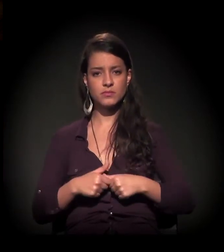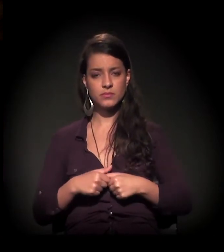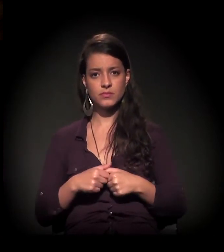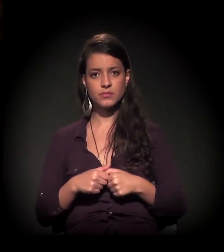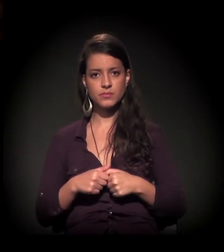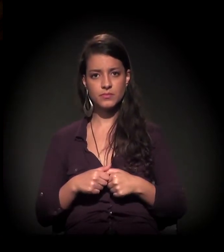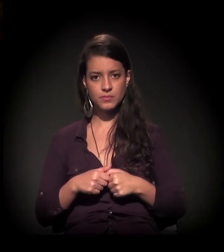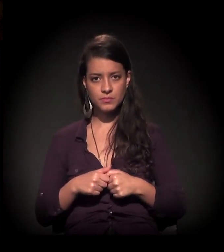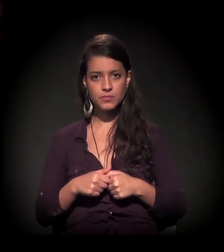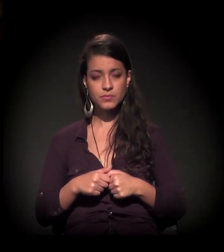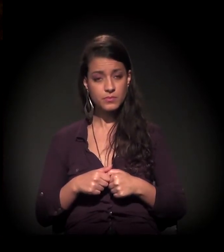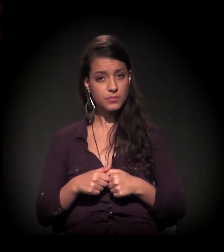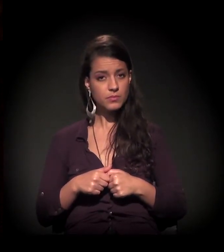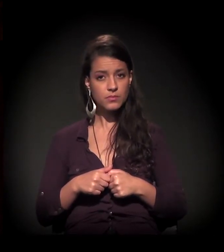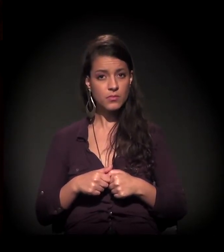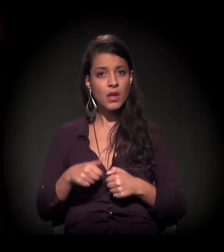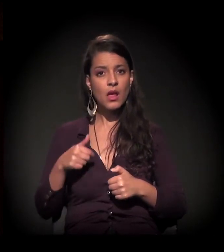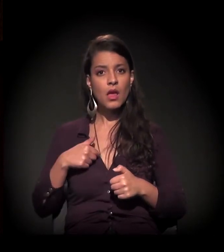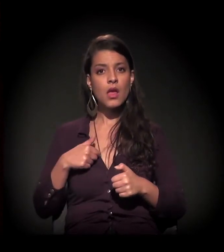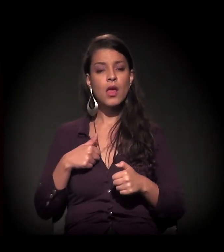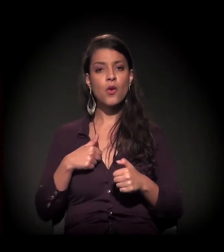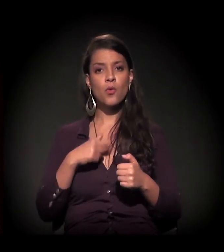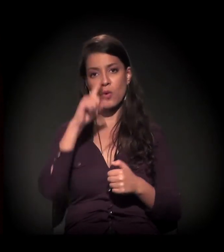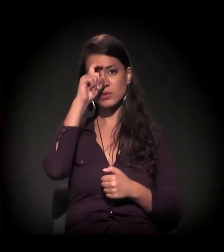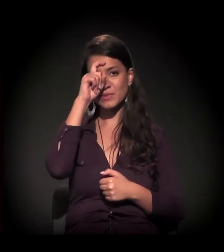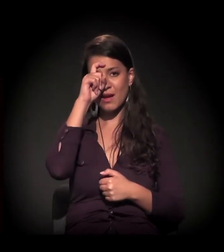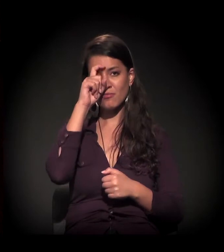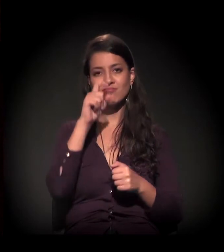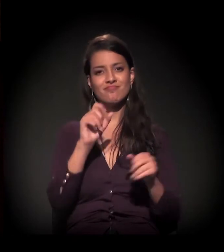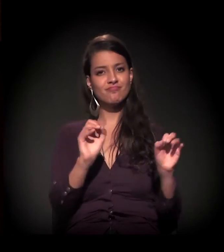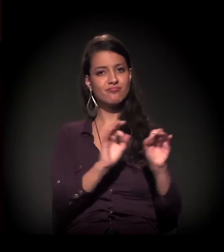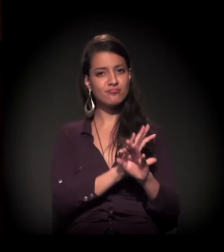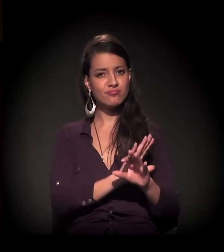E eu saio dessa internação e vamos para a vida como ela é.